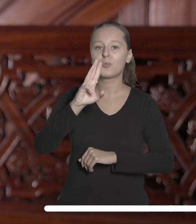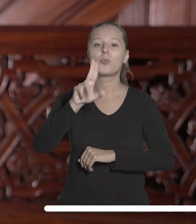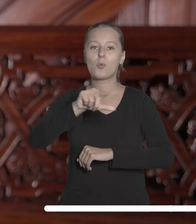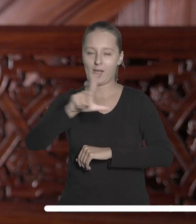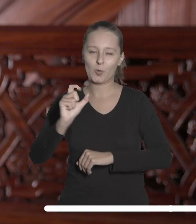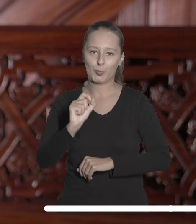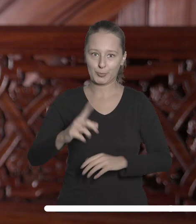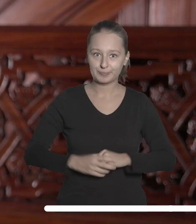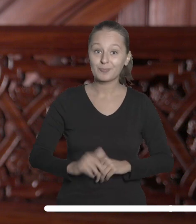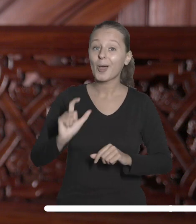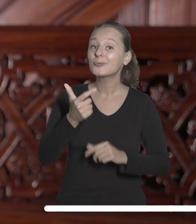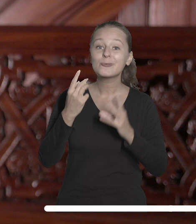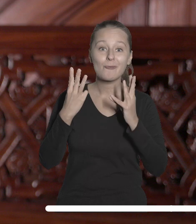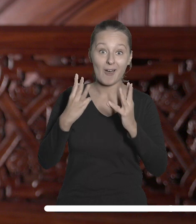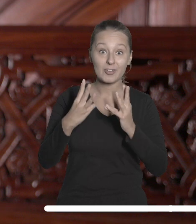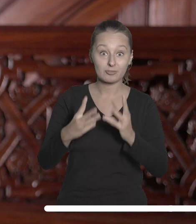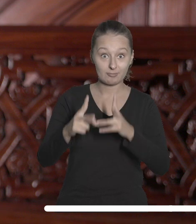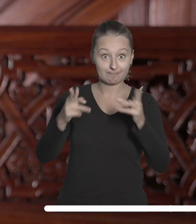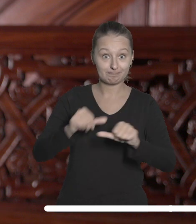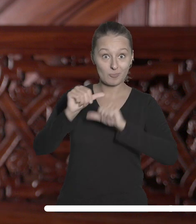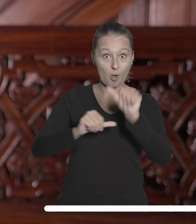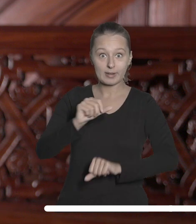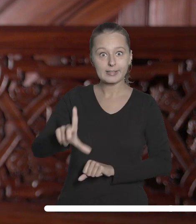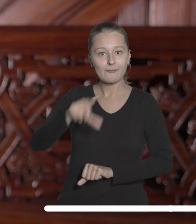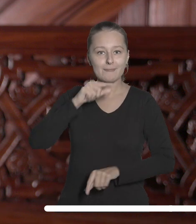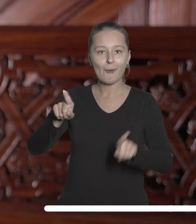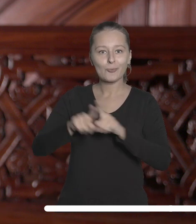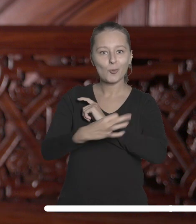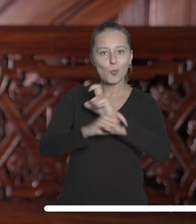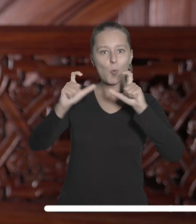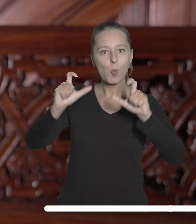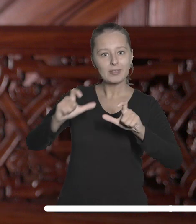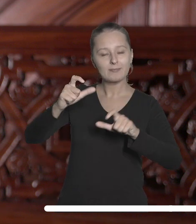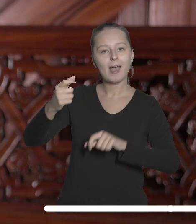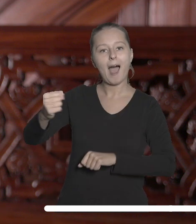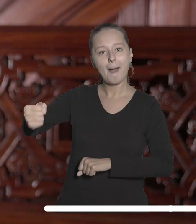Co ważne, w tym roku rekrutujemy także uniwersyteckiego ambasadora UNIC –